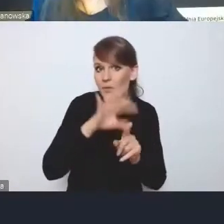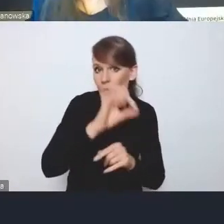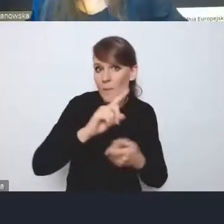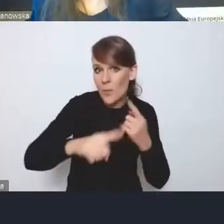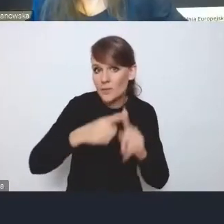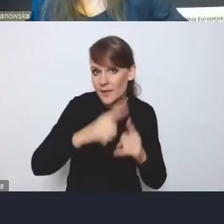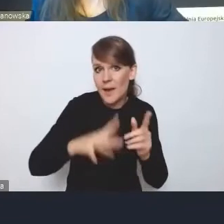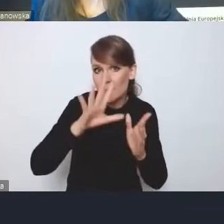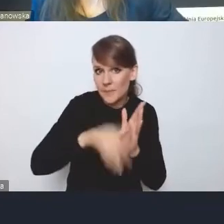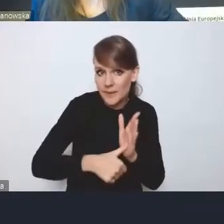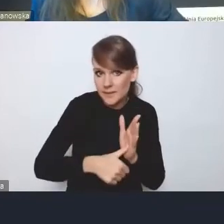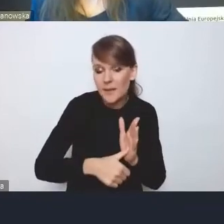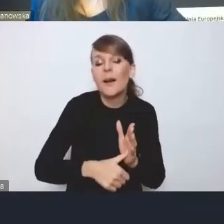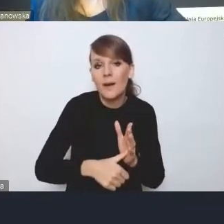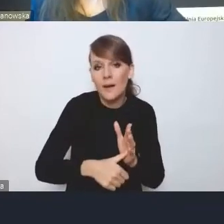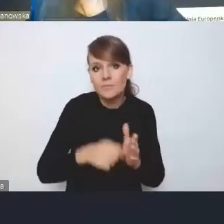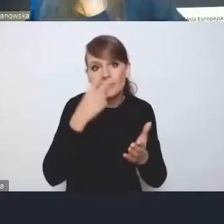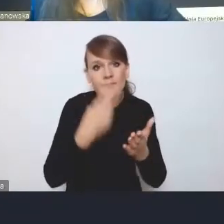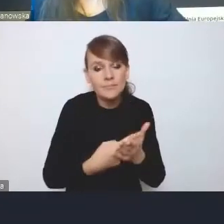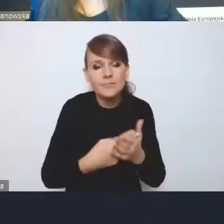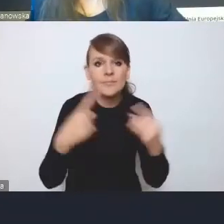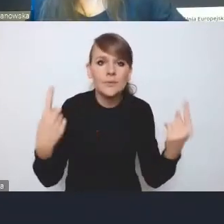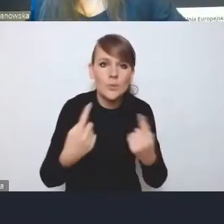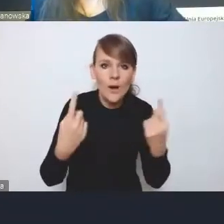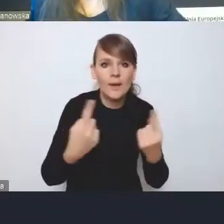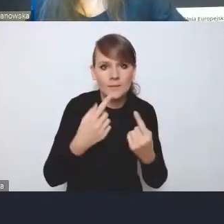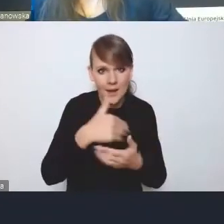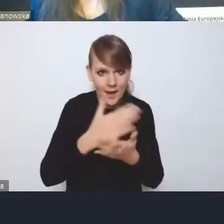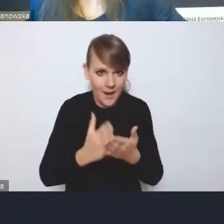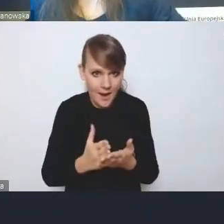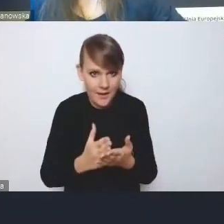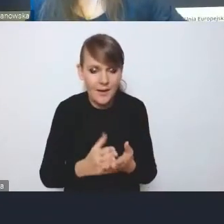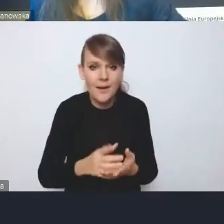biorąc pod uwagę to, co się dzieje na szczeblu krajowym, ale autonomicznie.